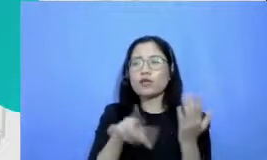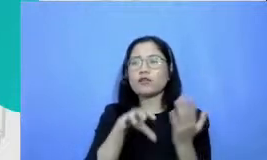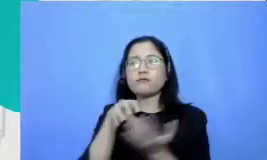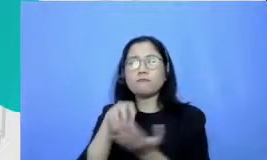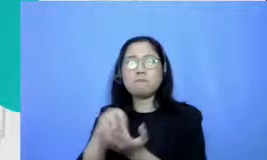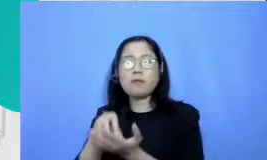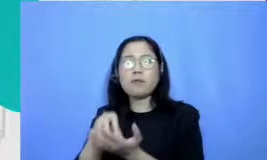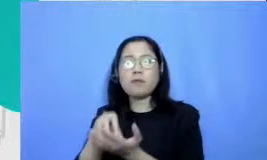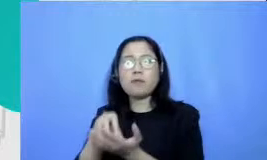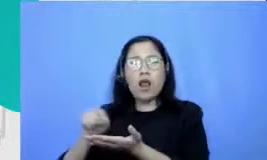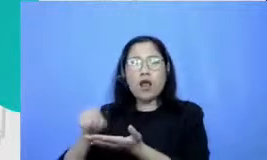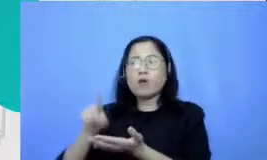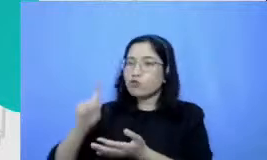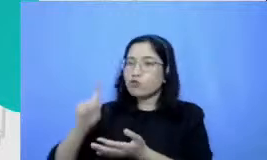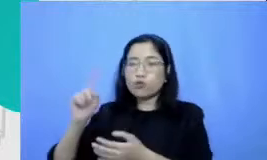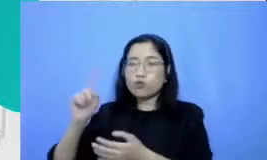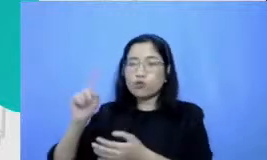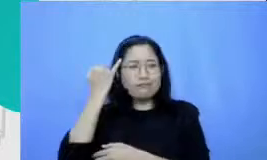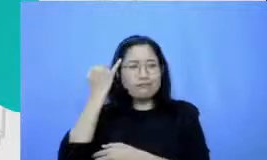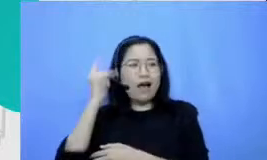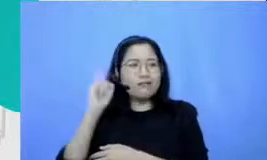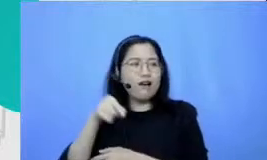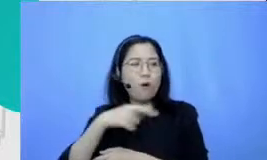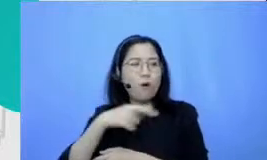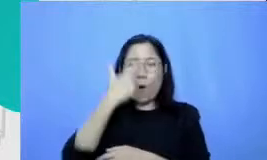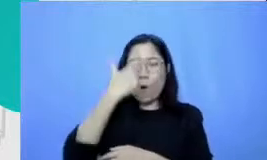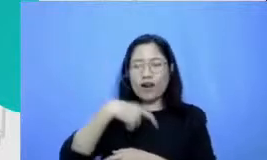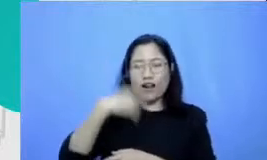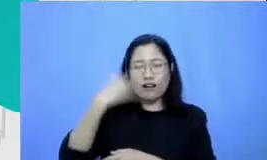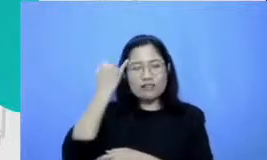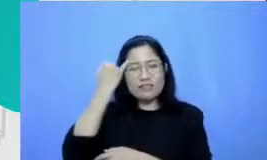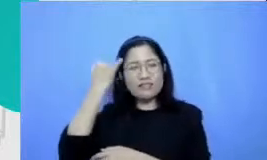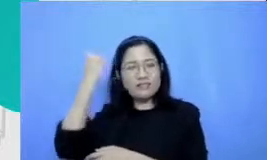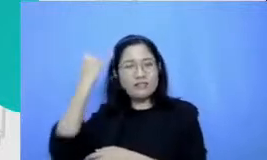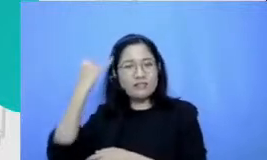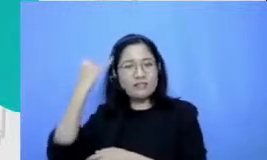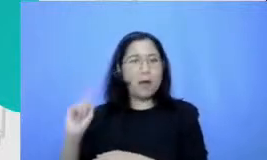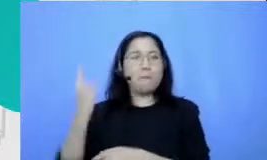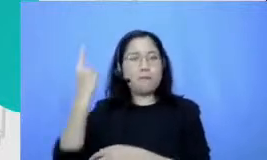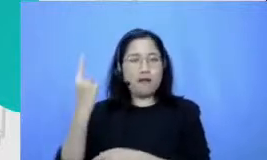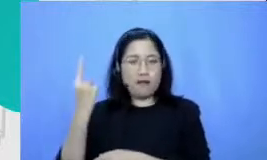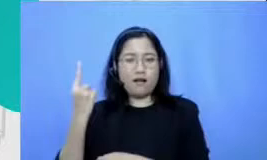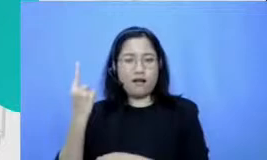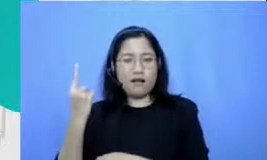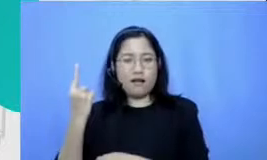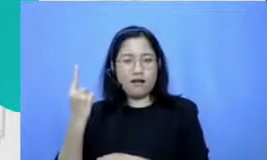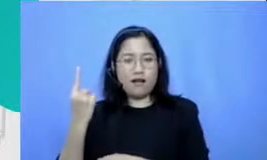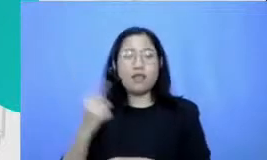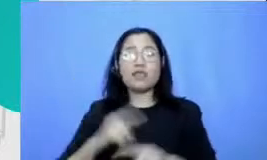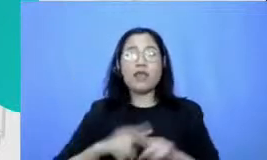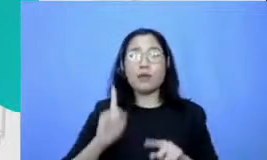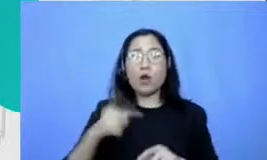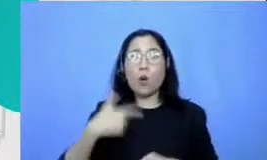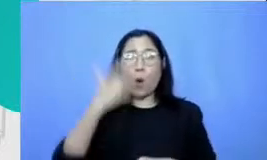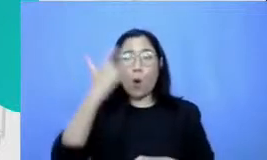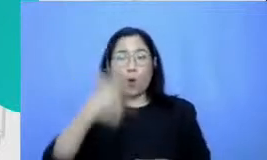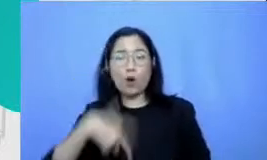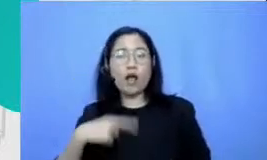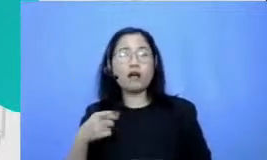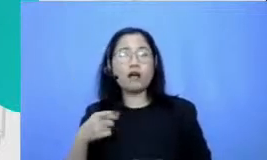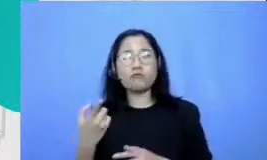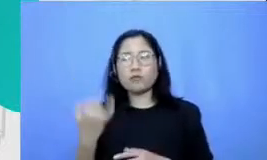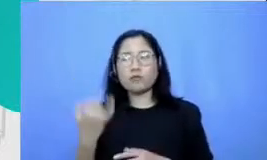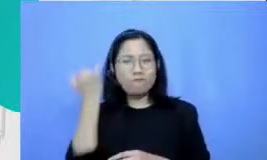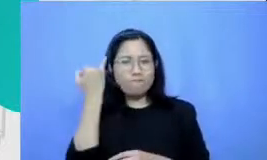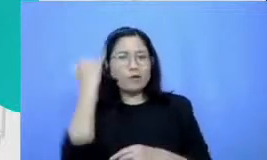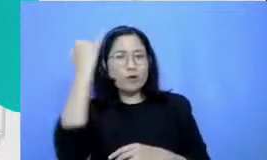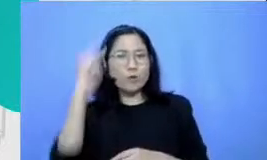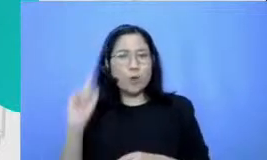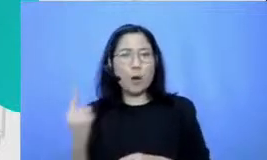pionir books api secara konsisten kami melihat jika pionir nya itu kons isten praktiknya konsisten